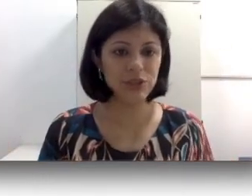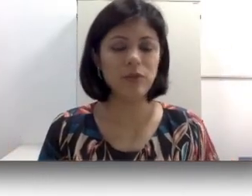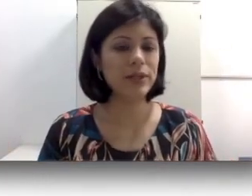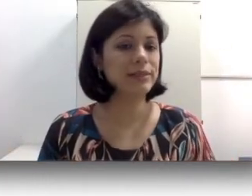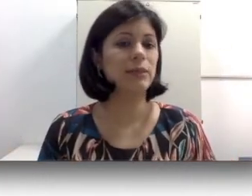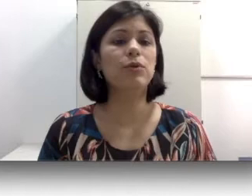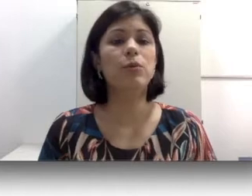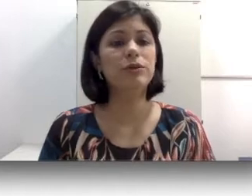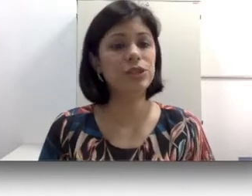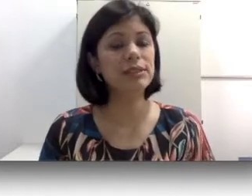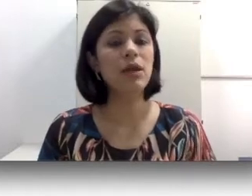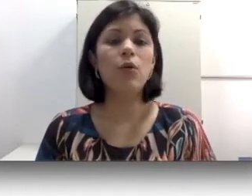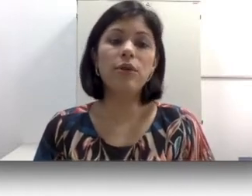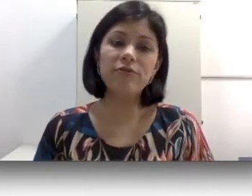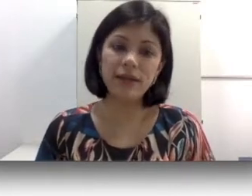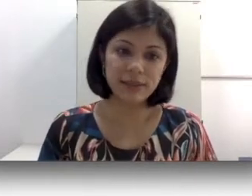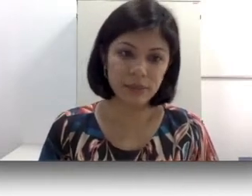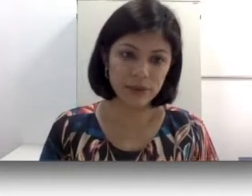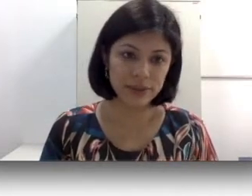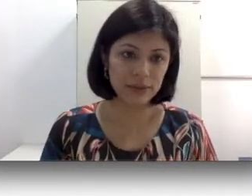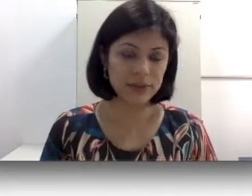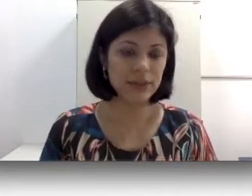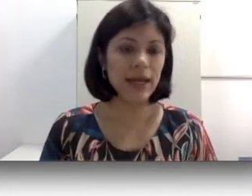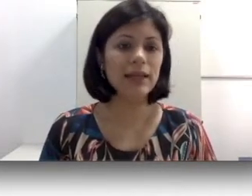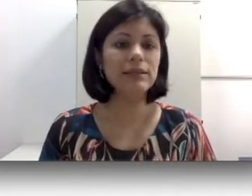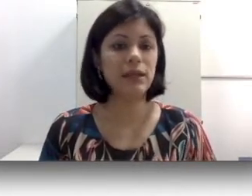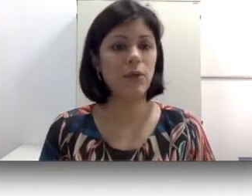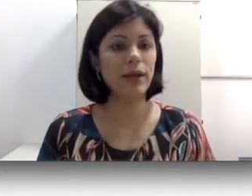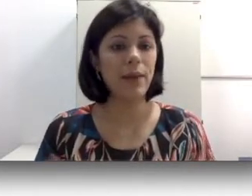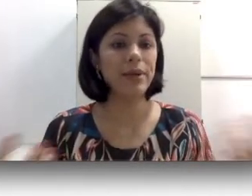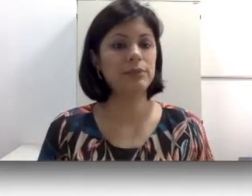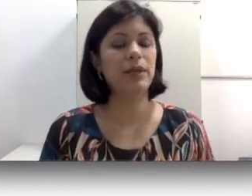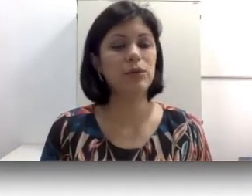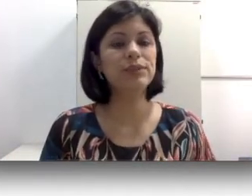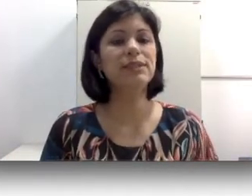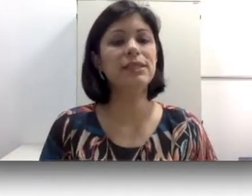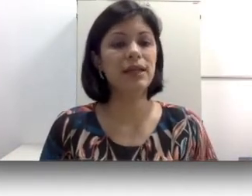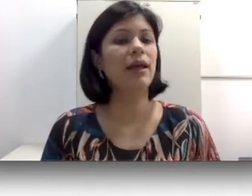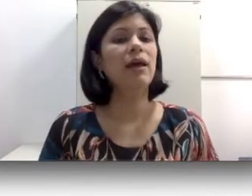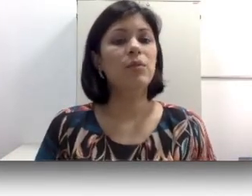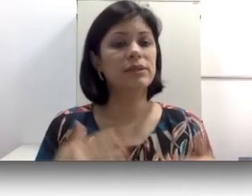auditiva, por exemplo como eu disse o envelhecimento das células ciliadas que a presbiacusia,